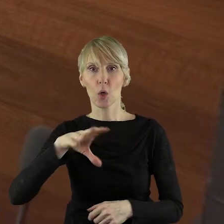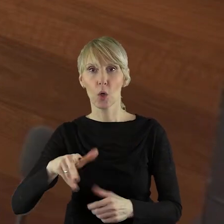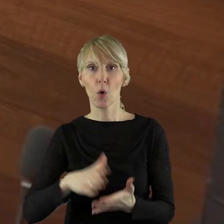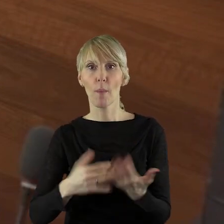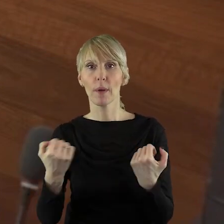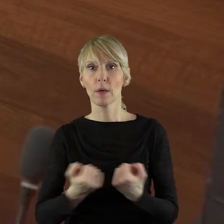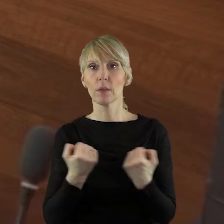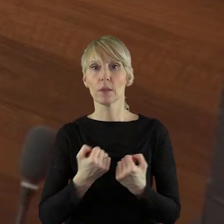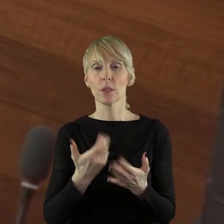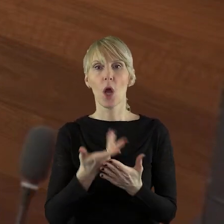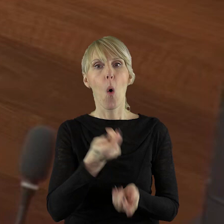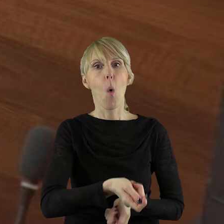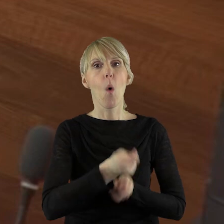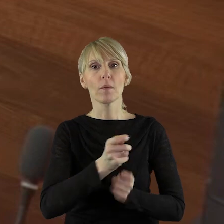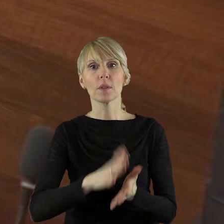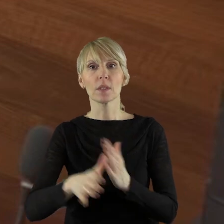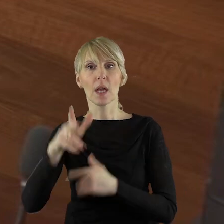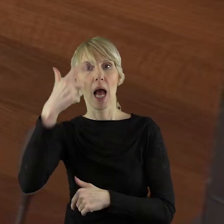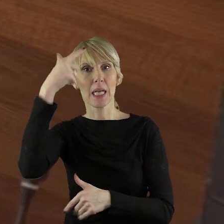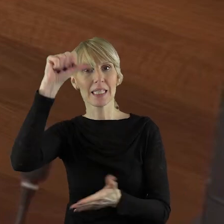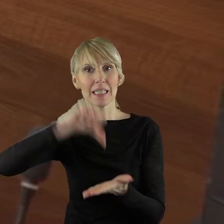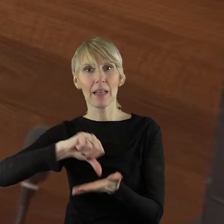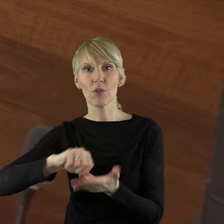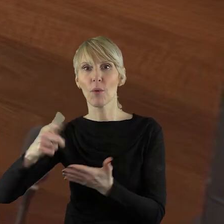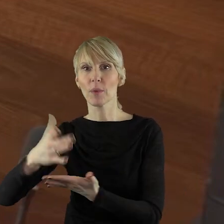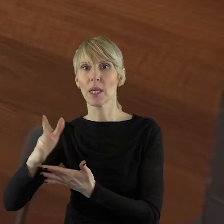"Ziemia Łowicka", "Centrum" i "Gniazdo".